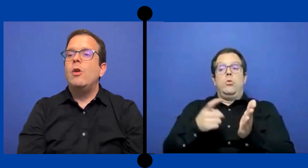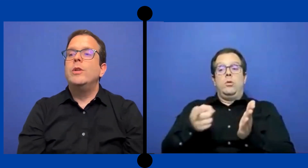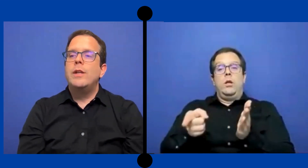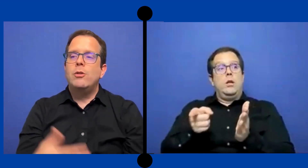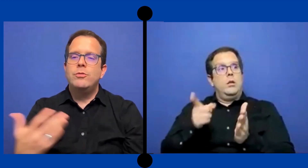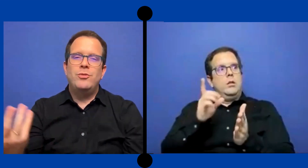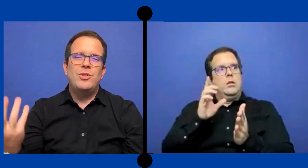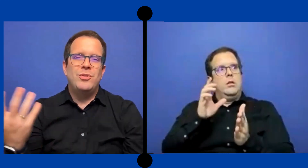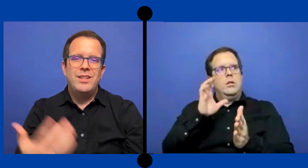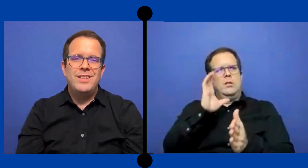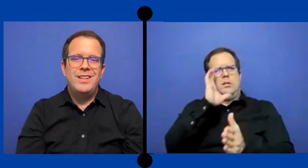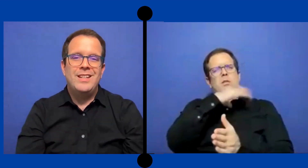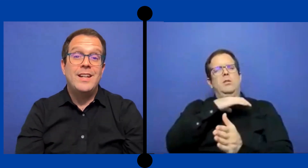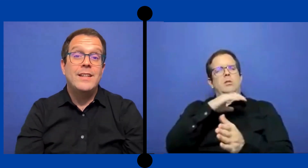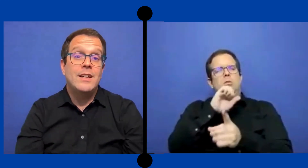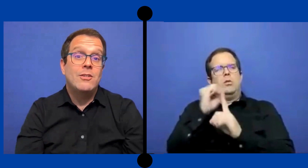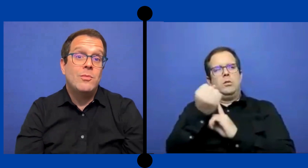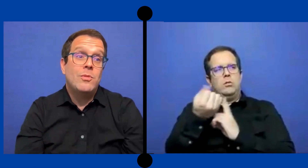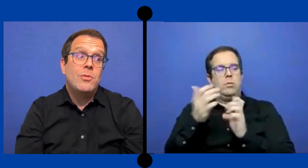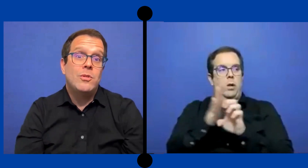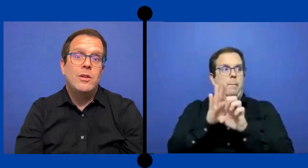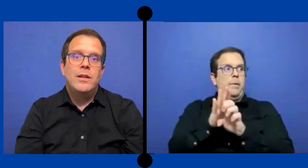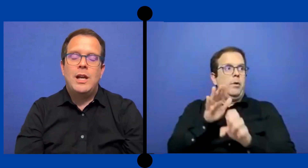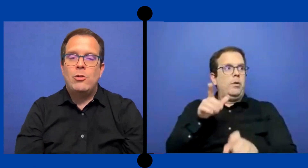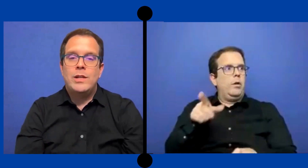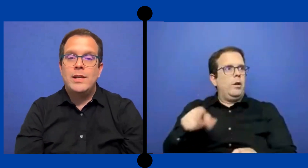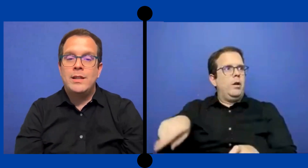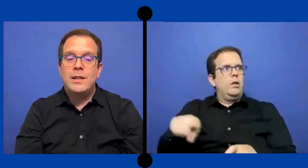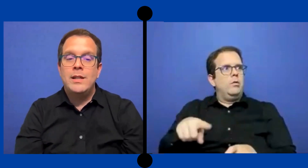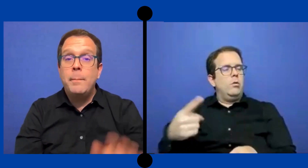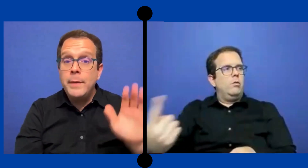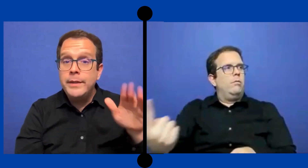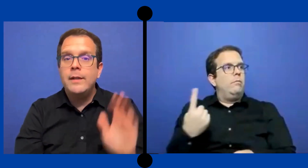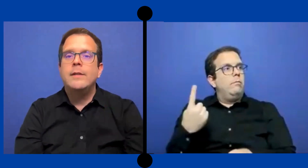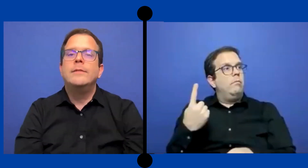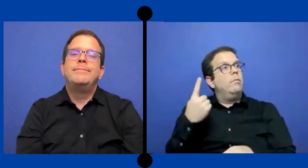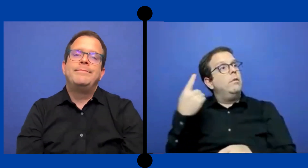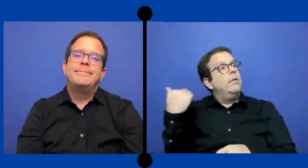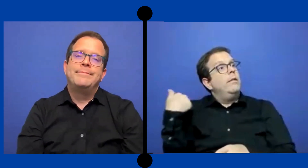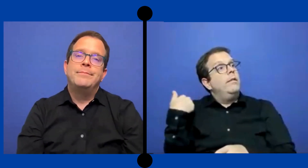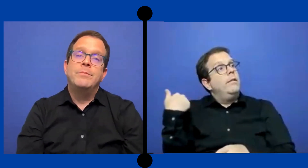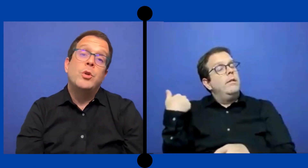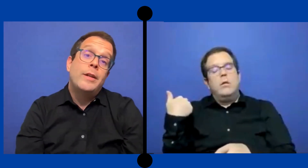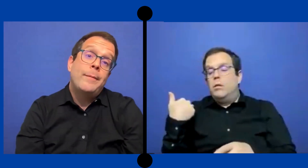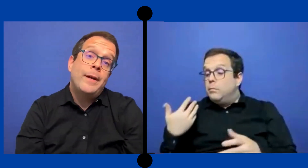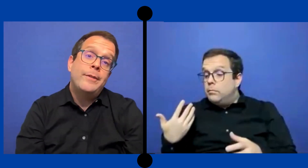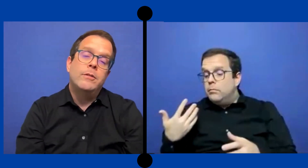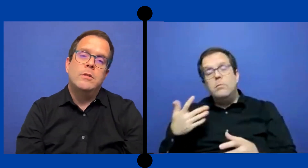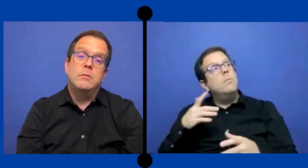Te encuentras con situaciones extrañas como ... que los nenes te diga- mister puedo ir al baño?